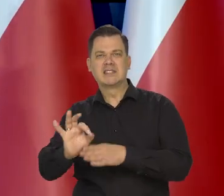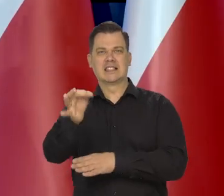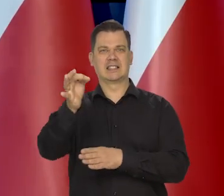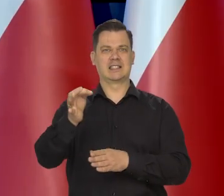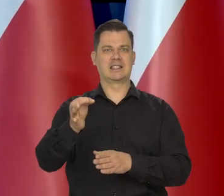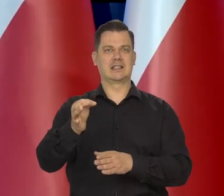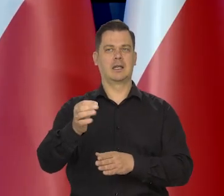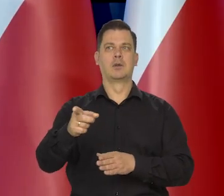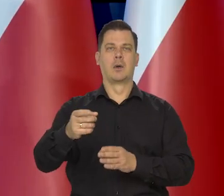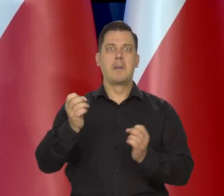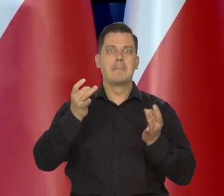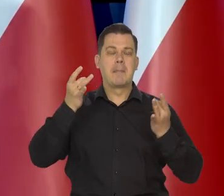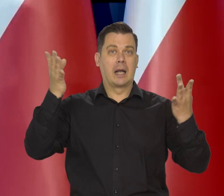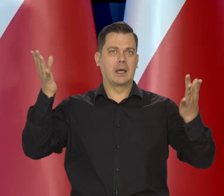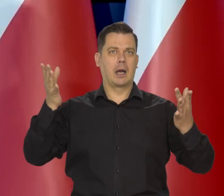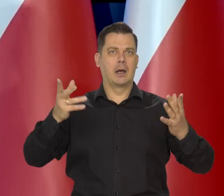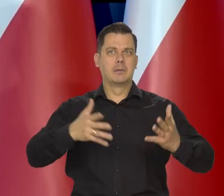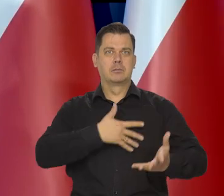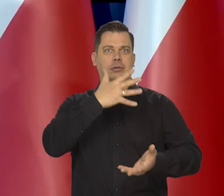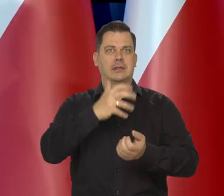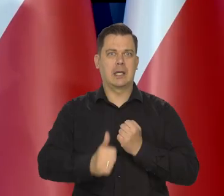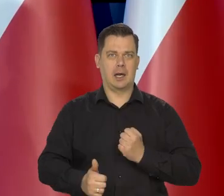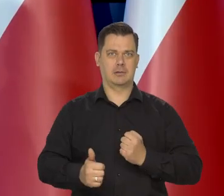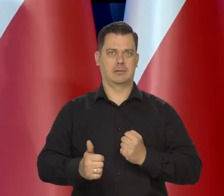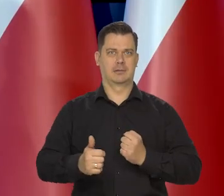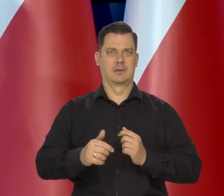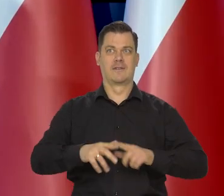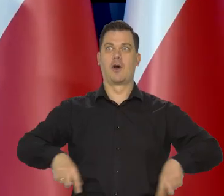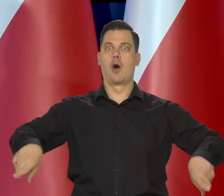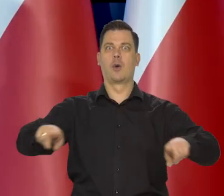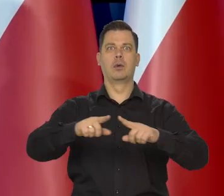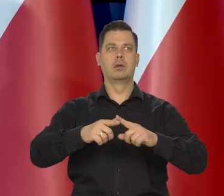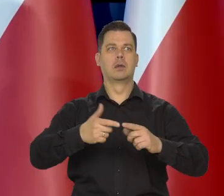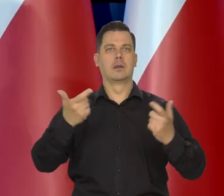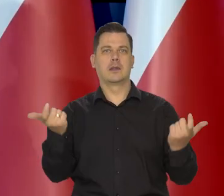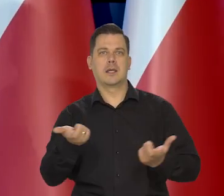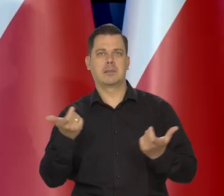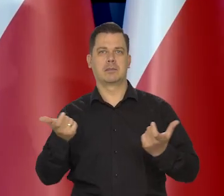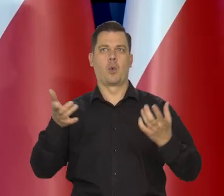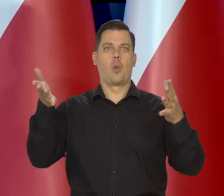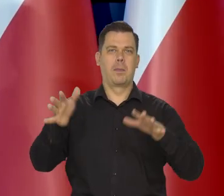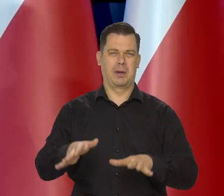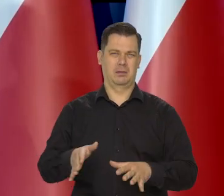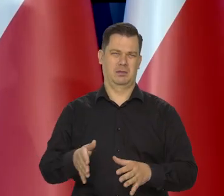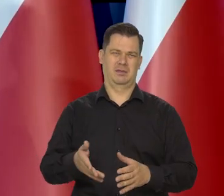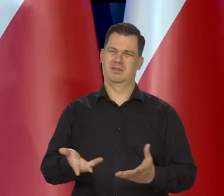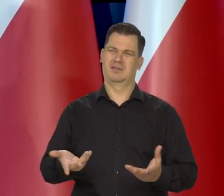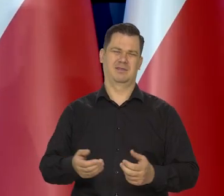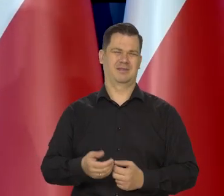Czy instytucje, które pragną, żeby była panika, żeby był strach, żeby było ogólne poczucie zagrożenia i tak dalej i tak dalej.